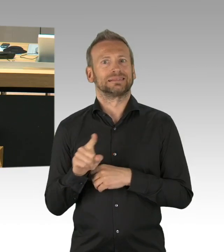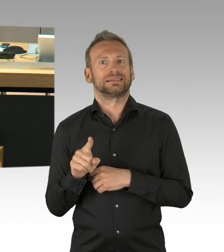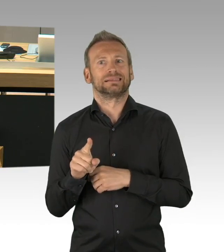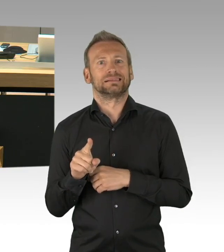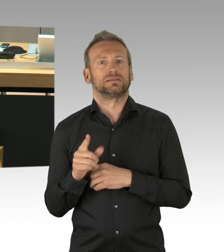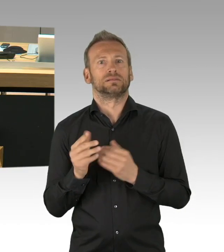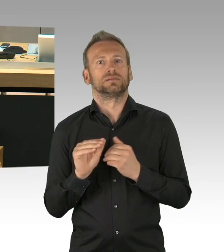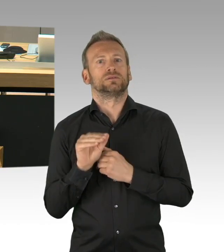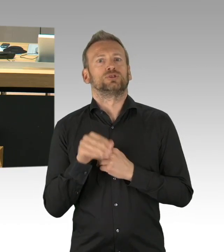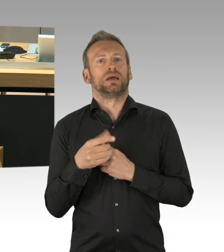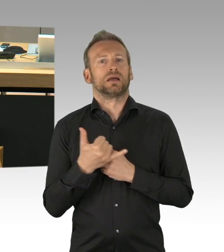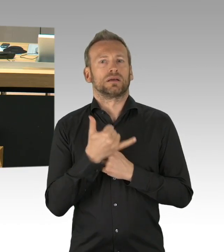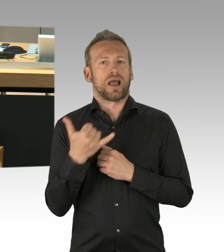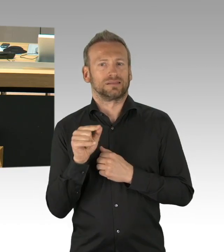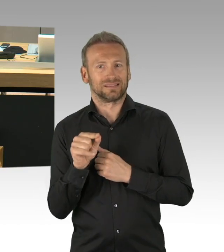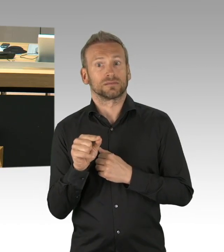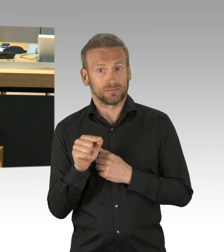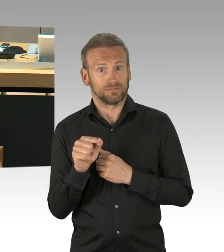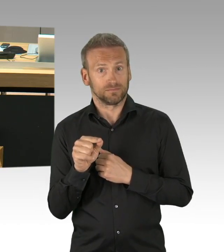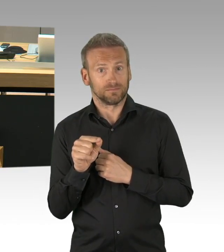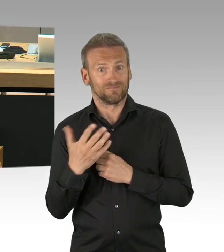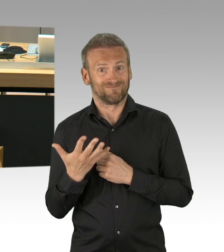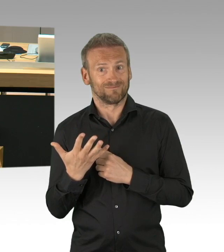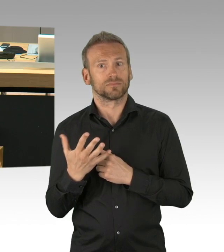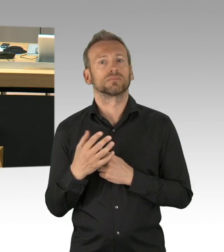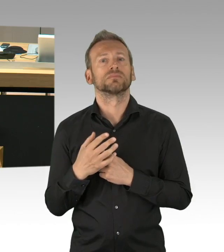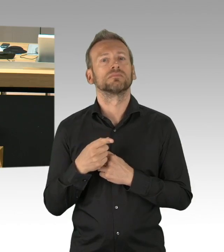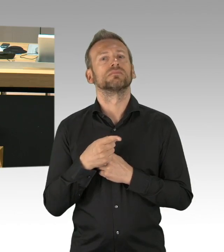Daher beantragen wir, dass der Entschließungsantrag